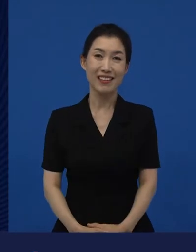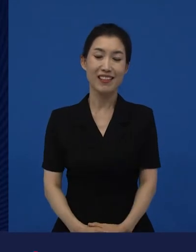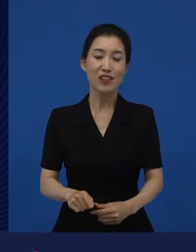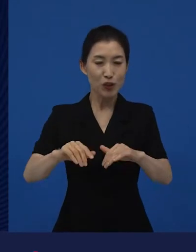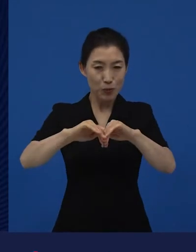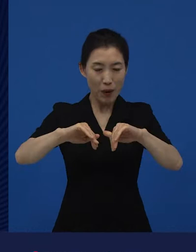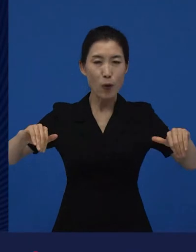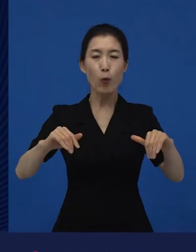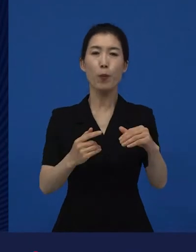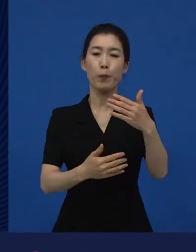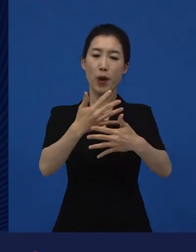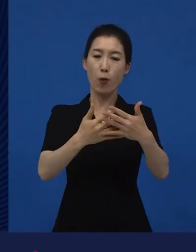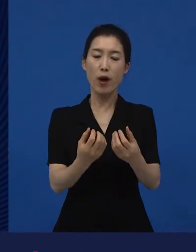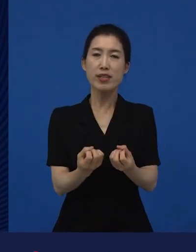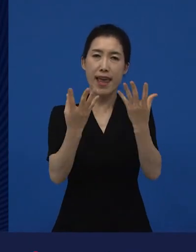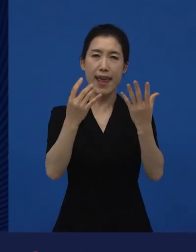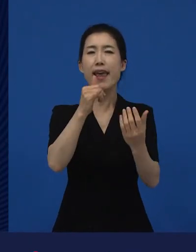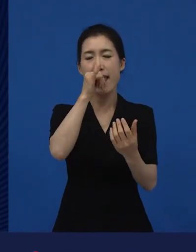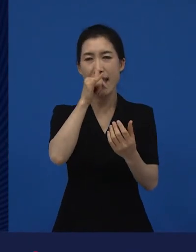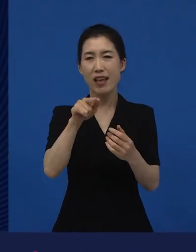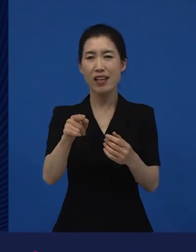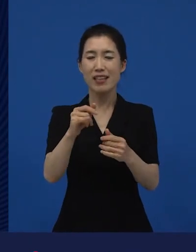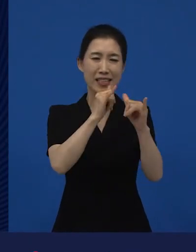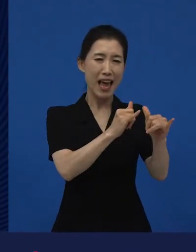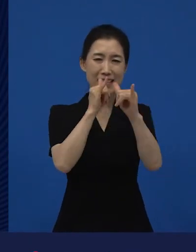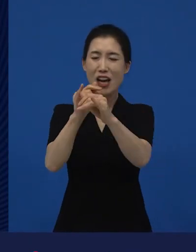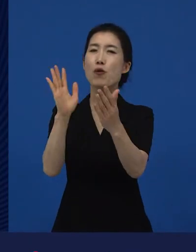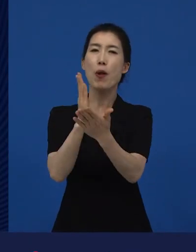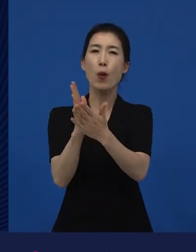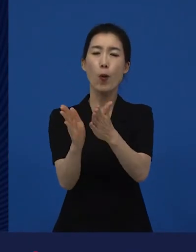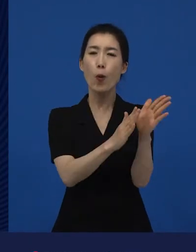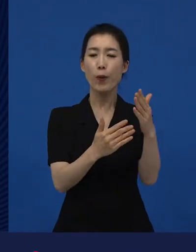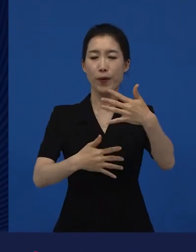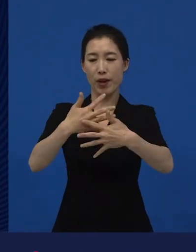이것과 별도로 영화제라는 것이 존재해서 그 영화제는